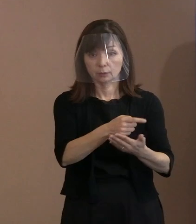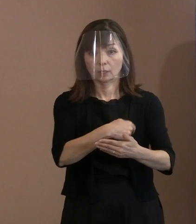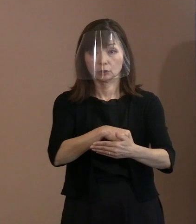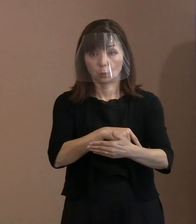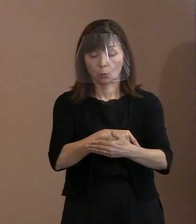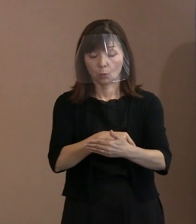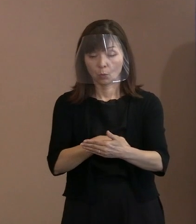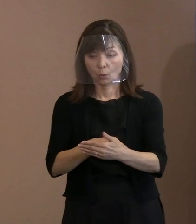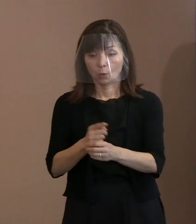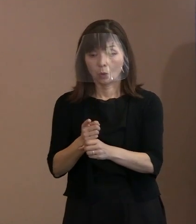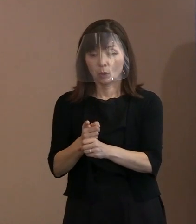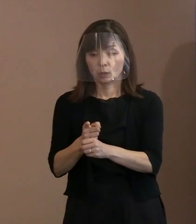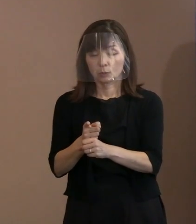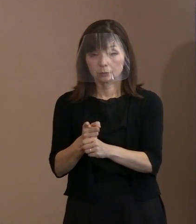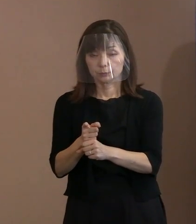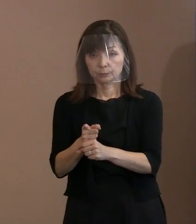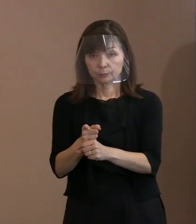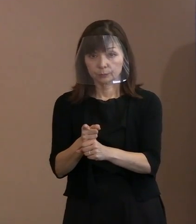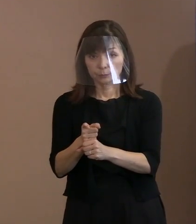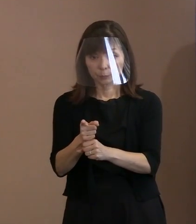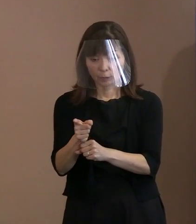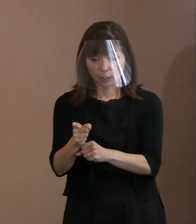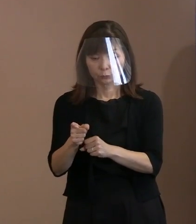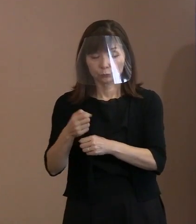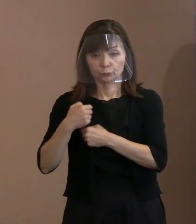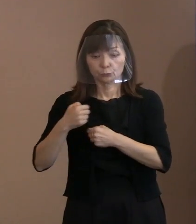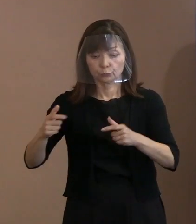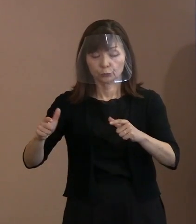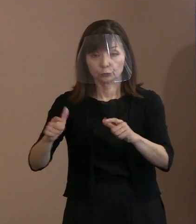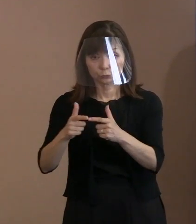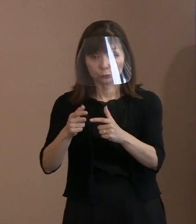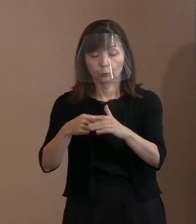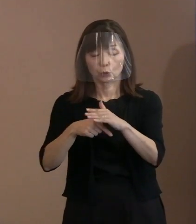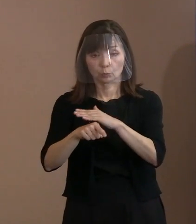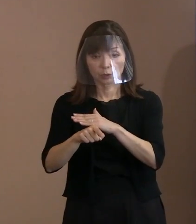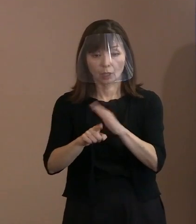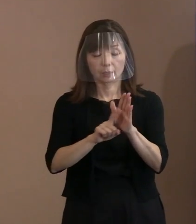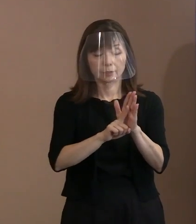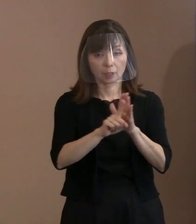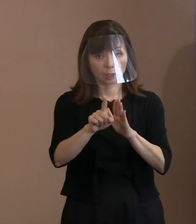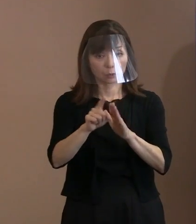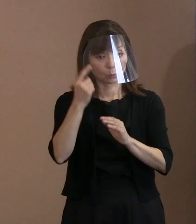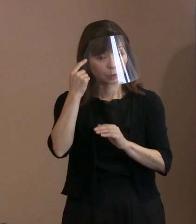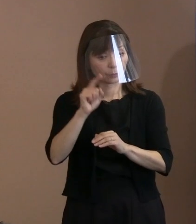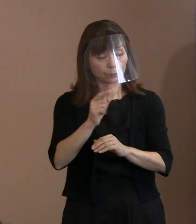この宣言をどういうふうに 捉えてもらいたいと思いますか｡ (市長)今申し上げたように究極の問題として